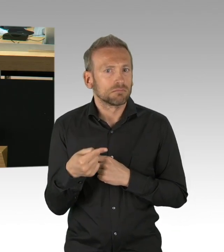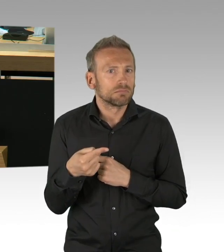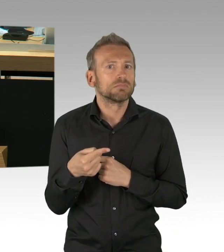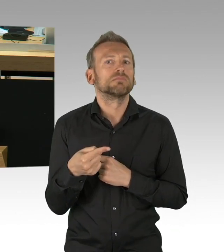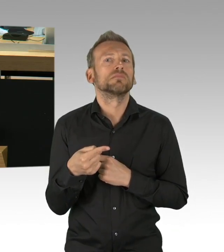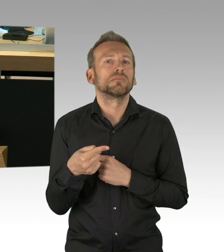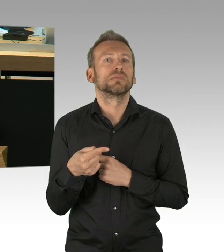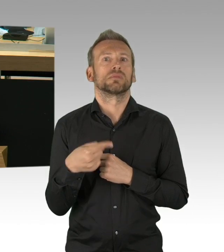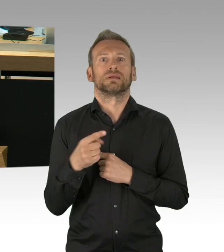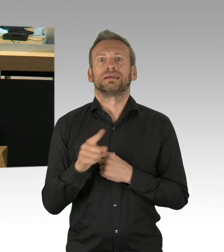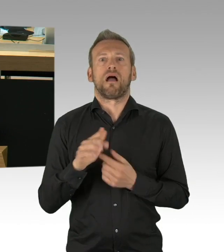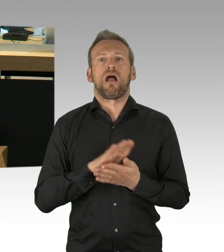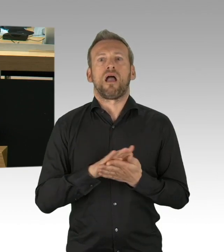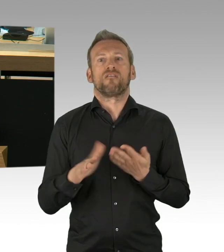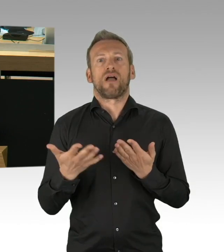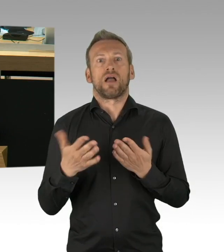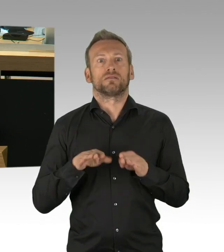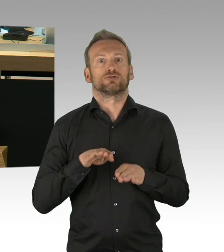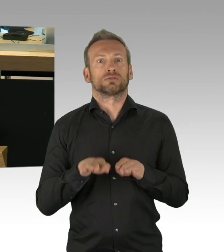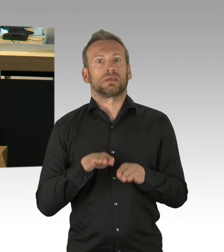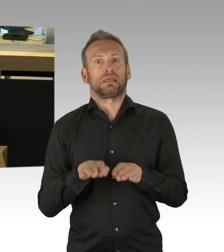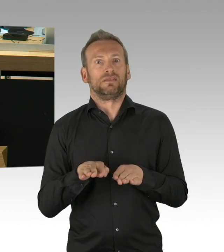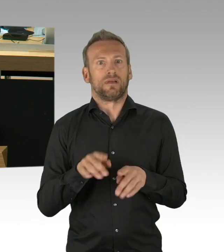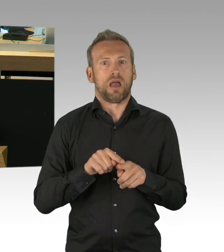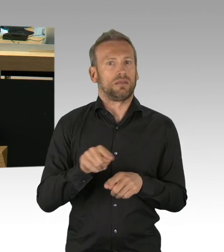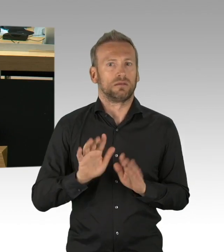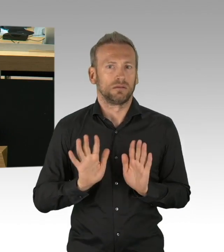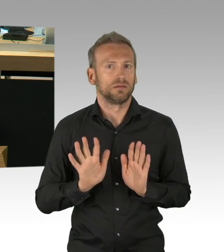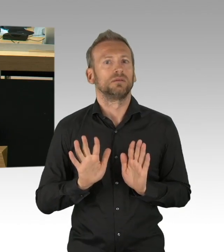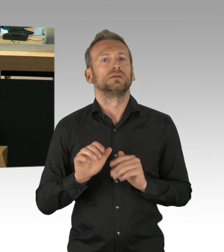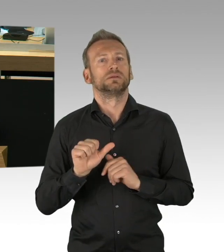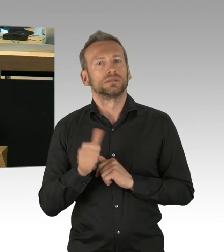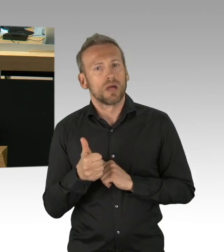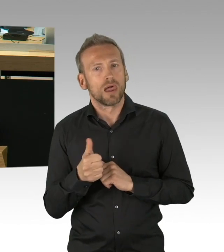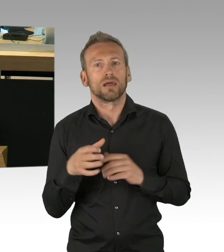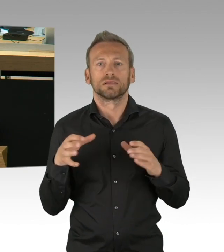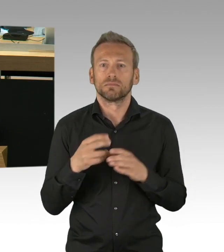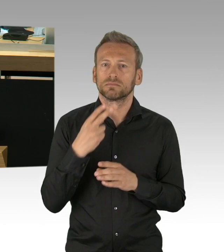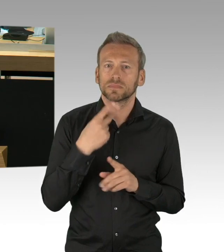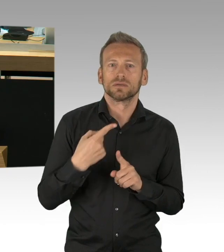in dem Sinne, weil wir gezwungen wurden von der KMK mehr oder weniger für unsere Schülerinnen und Schüler,